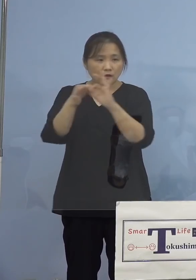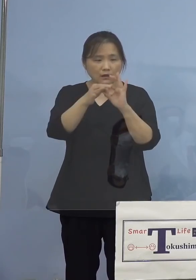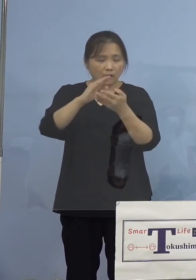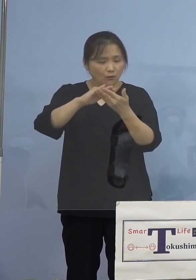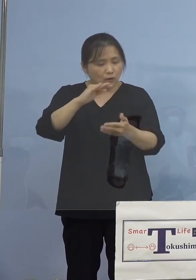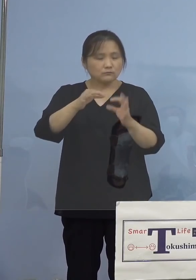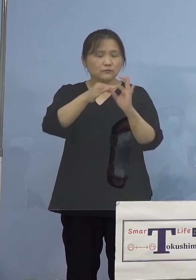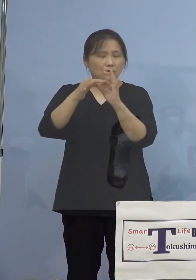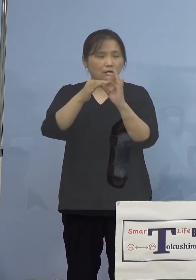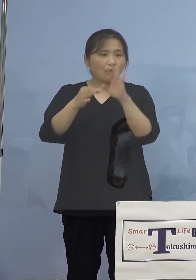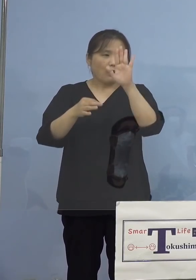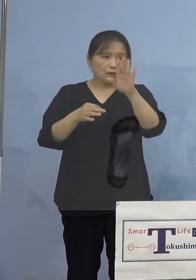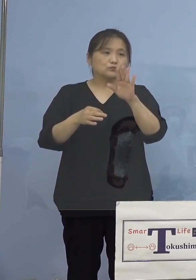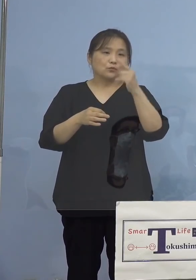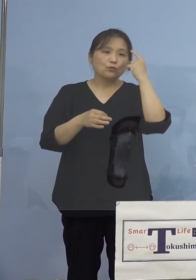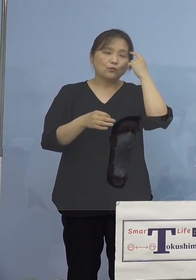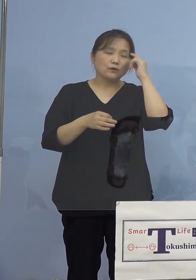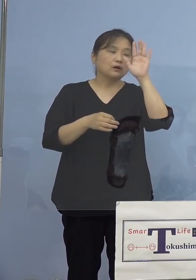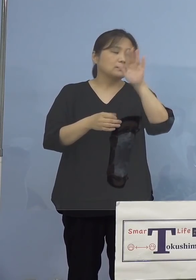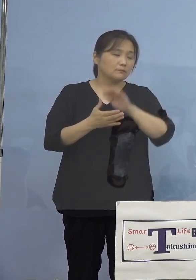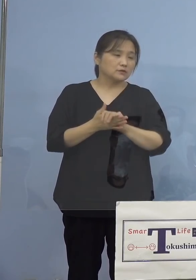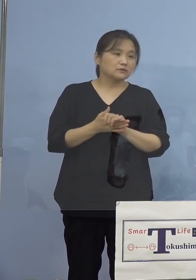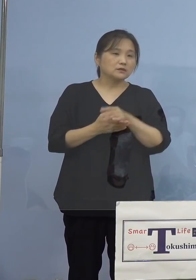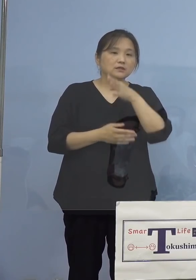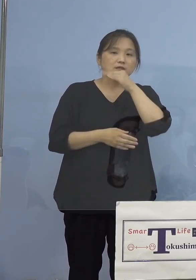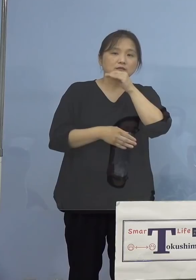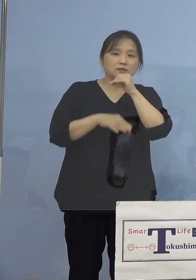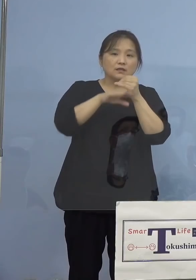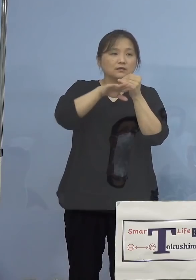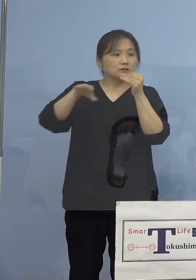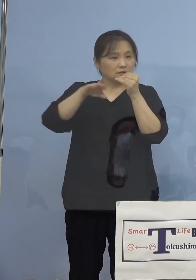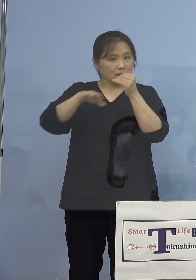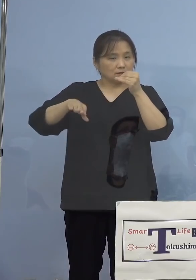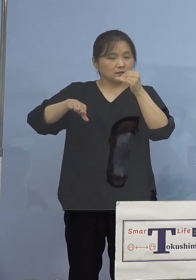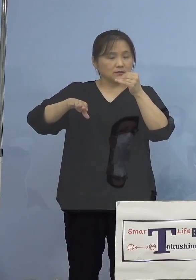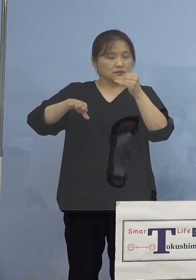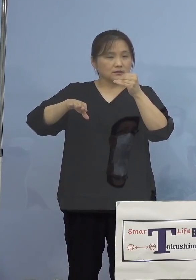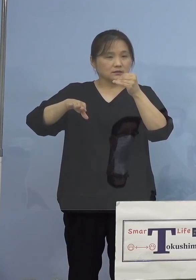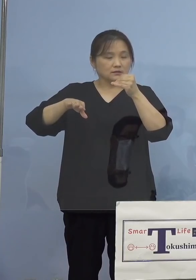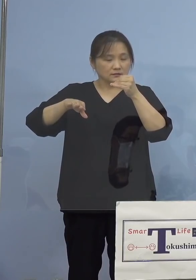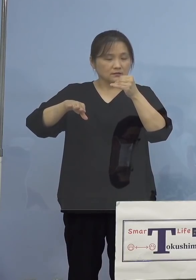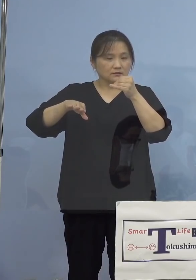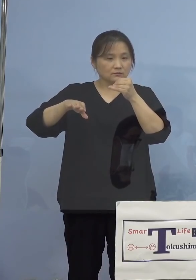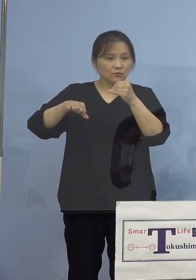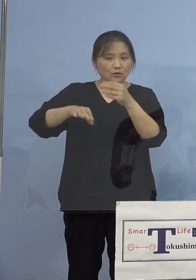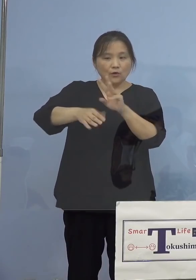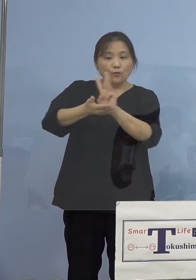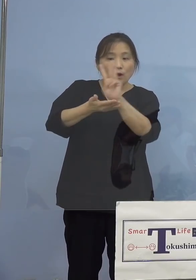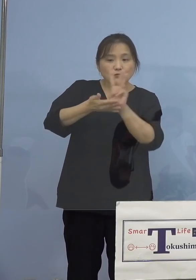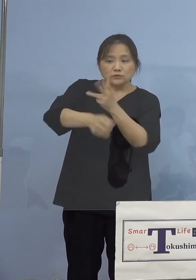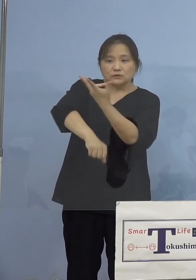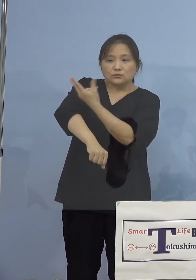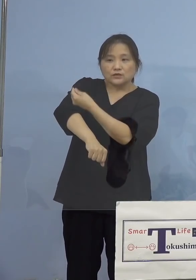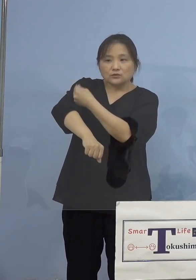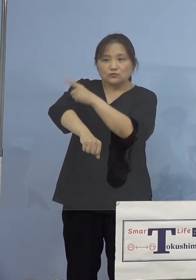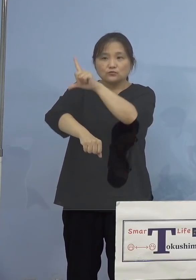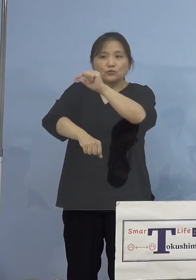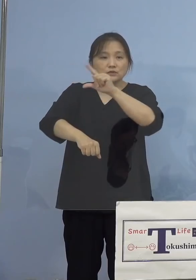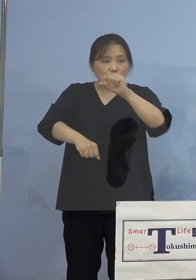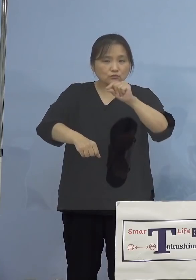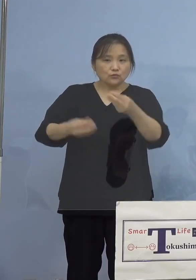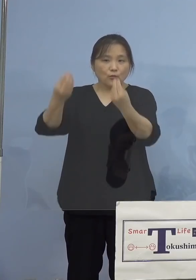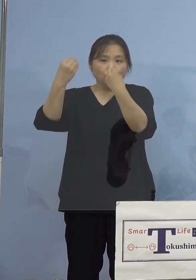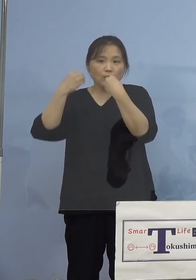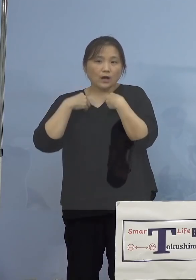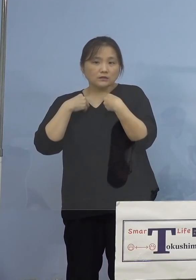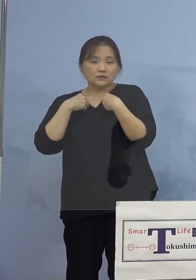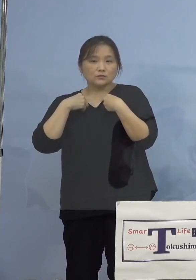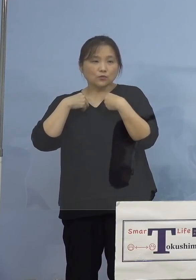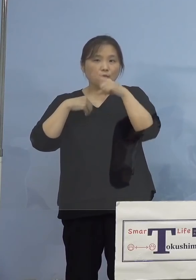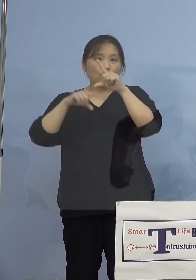そこで本県における、年代別のワクチン 接種率と感染の割合、こちらを見て